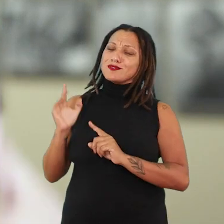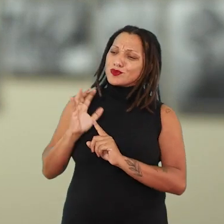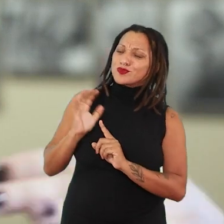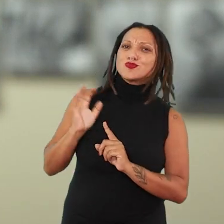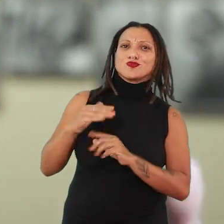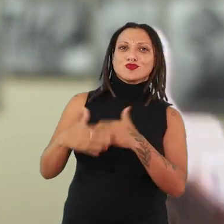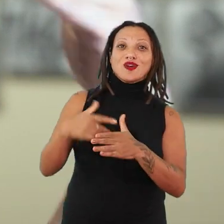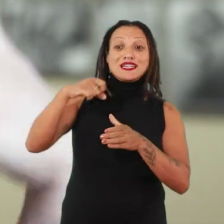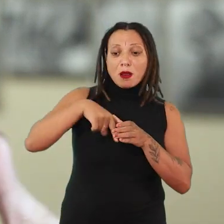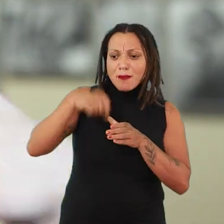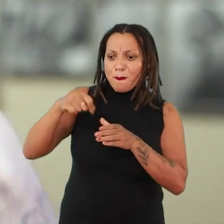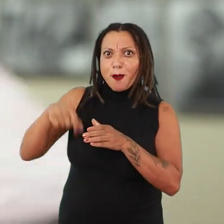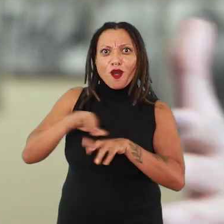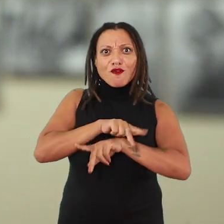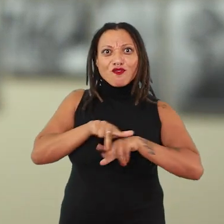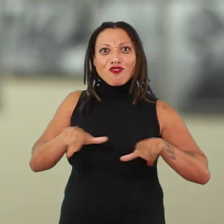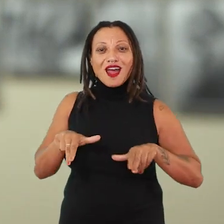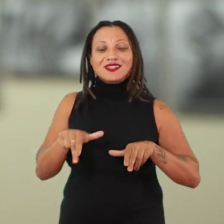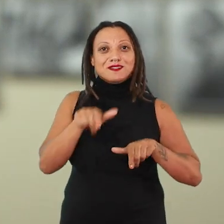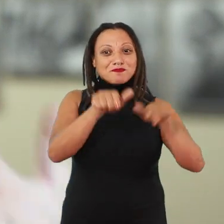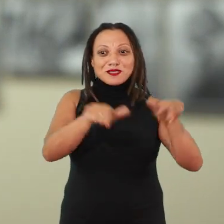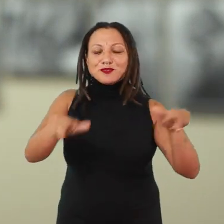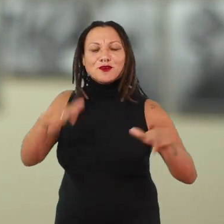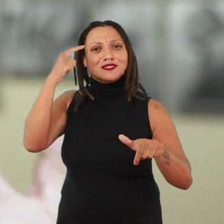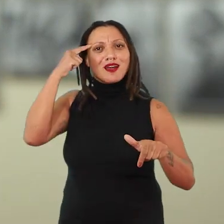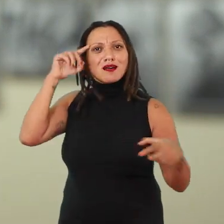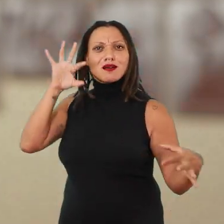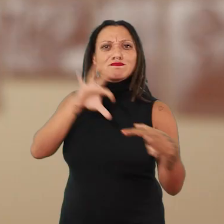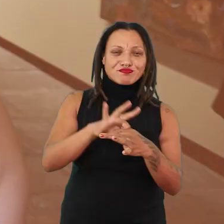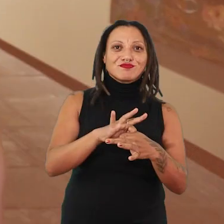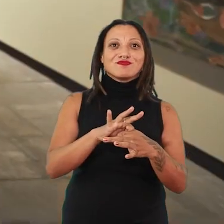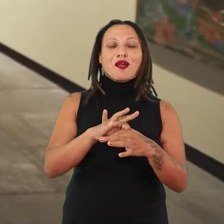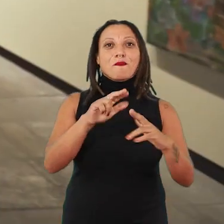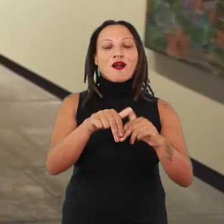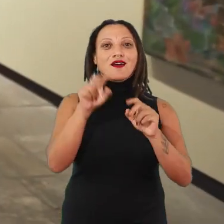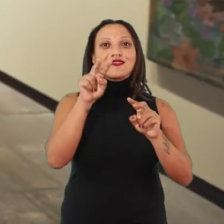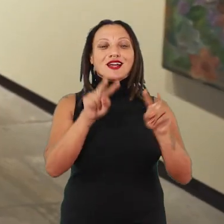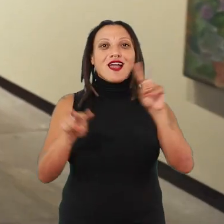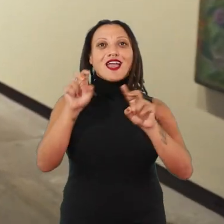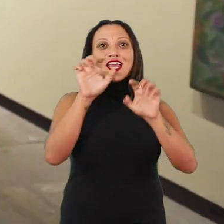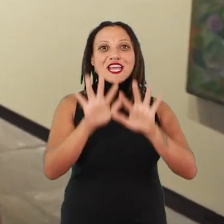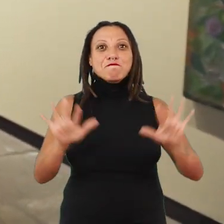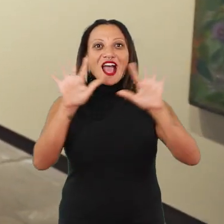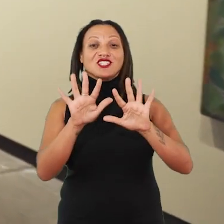e muitas sementes em tantas outras pessoas que pensam a partir de imagens e que pensam com seus corpos.